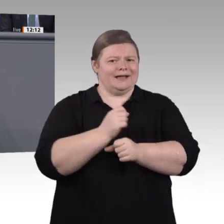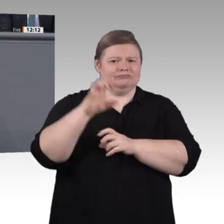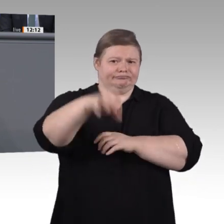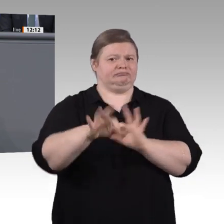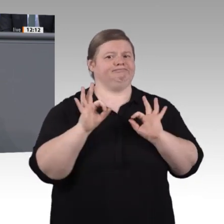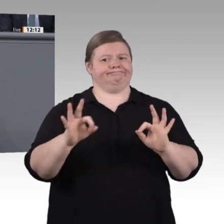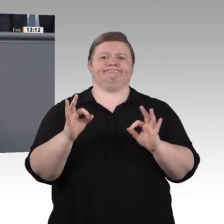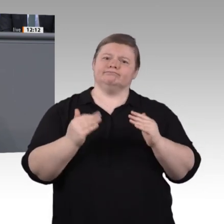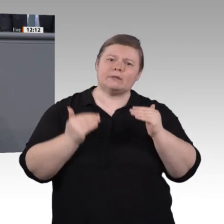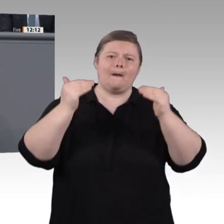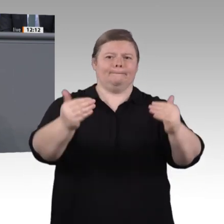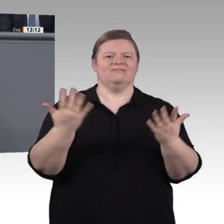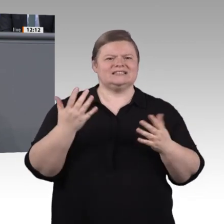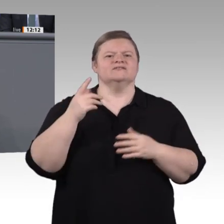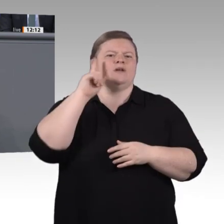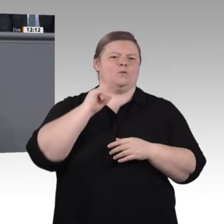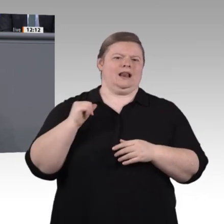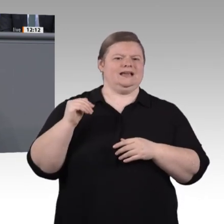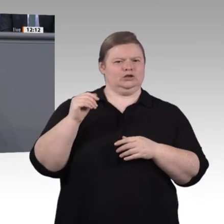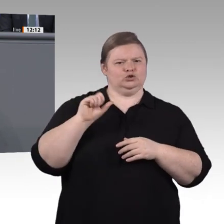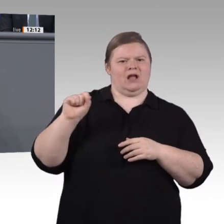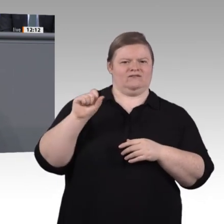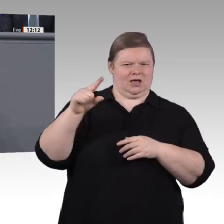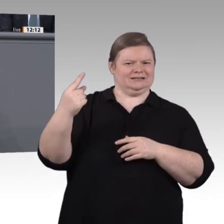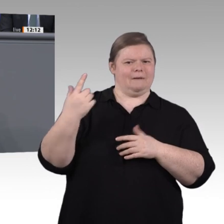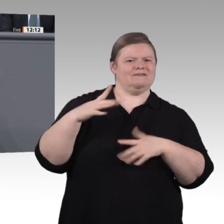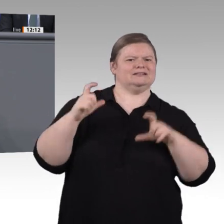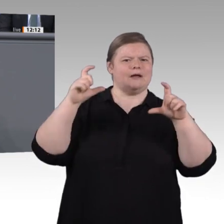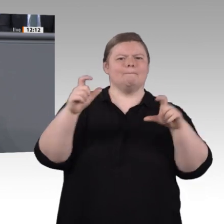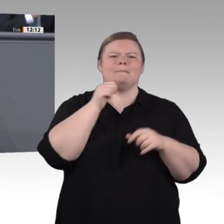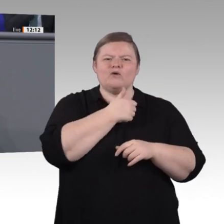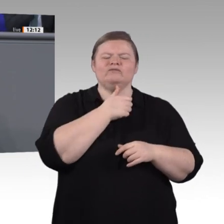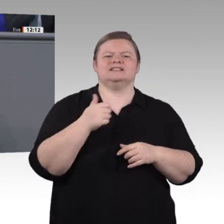wollen wir von Bundesseite 350 Millionen Euro zusätzlich noch in dieser Legislaturperiode